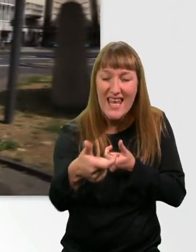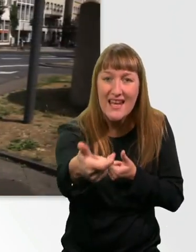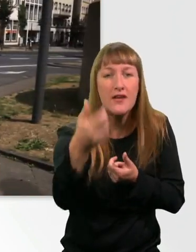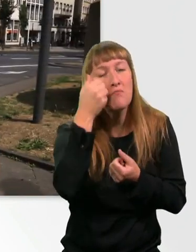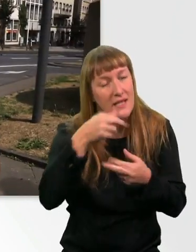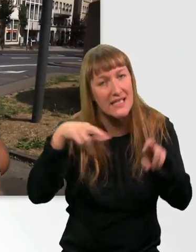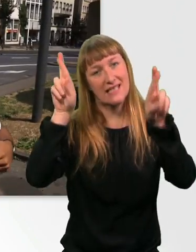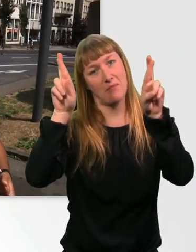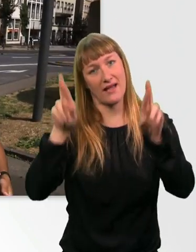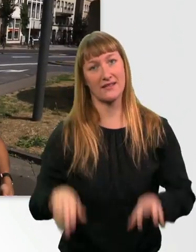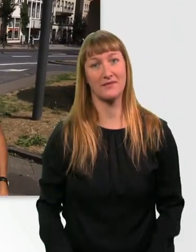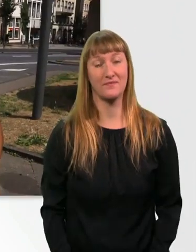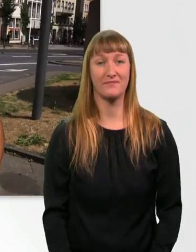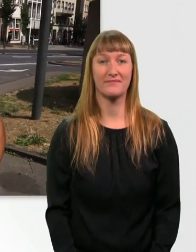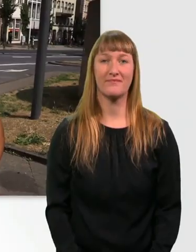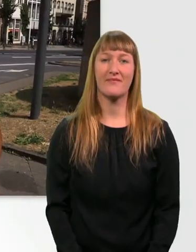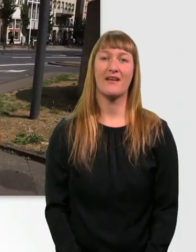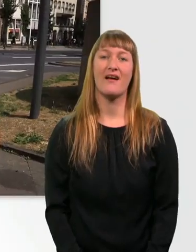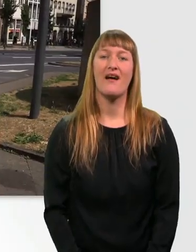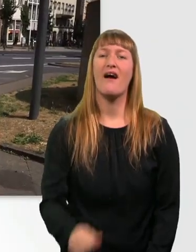Bergauf fahren im Rollstuhl ist einfach das Beste, was es gibt.